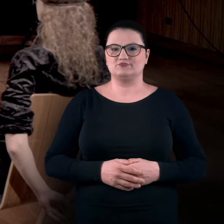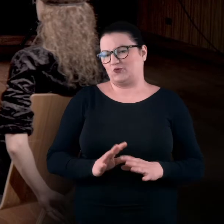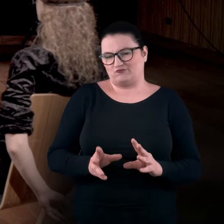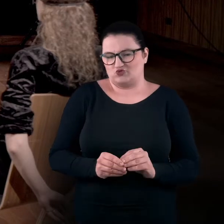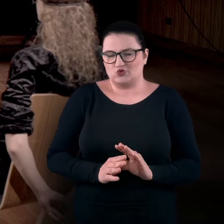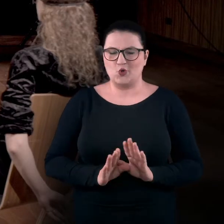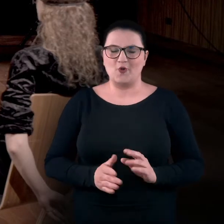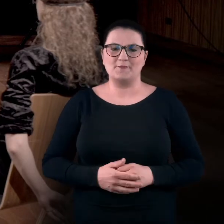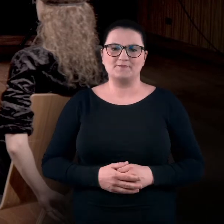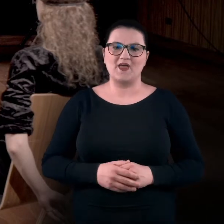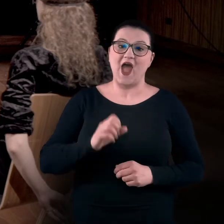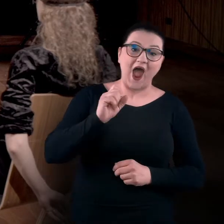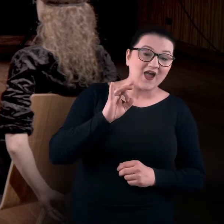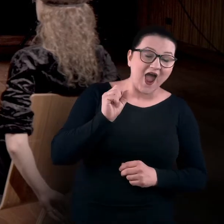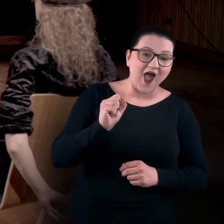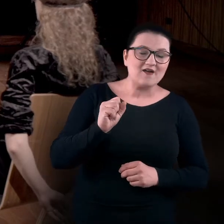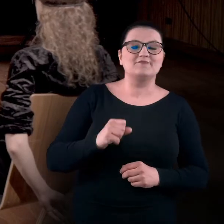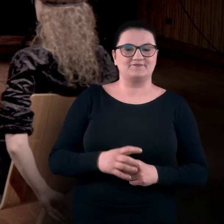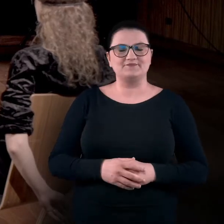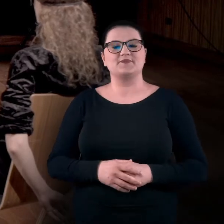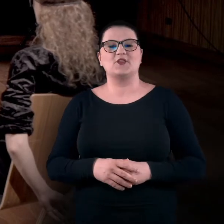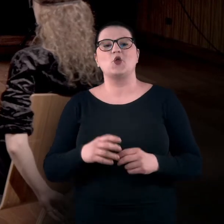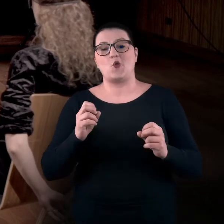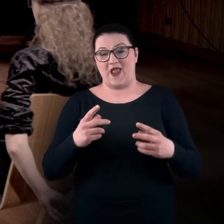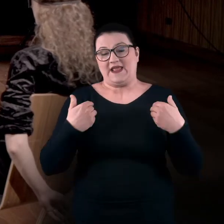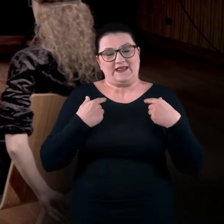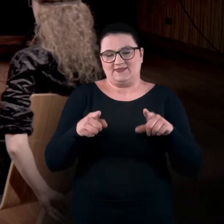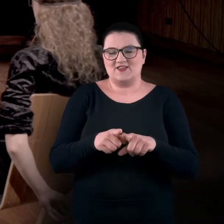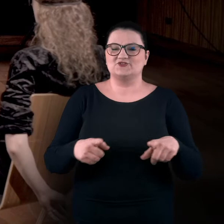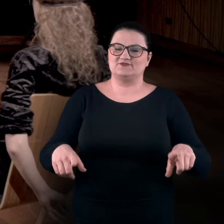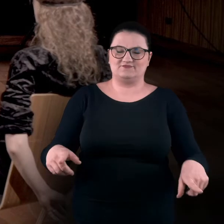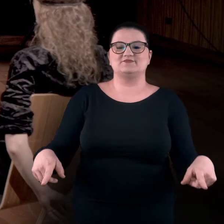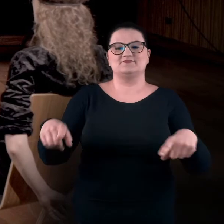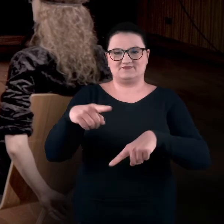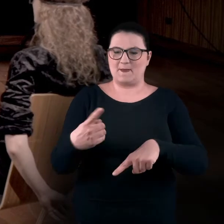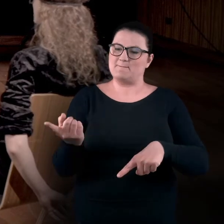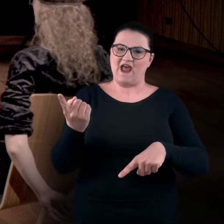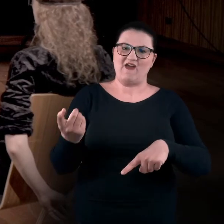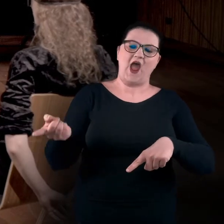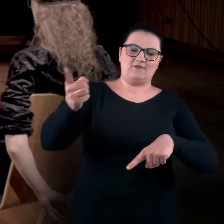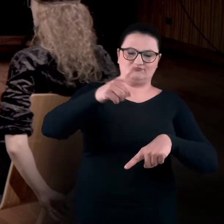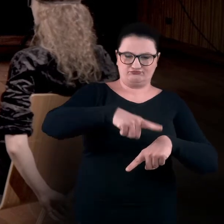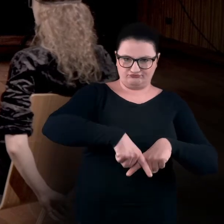To wszystko. BARTEK: Aga? Okej, ja też mam skrzyżowane nogi. Prawa oplata lewą.